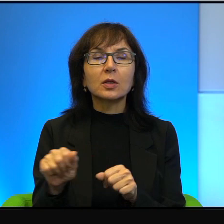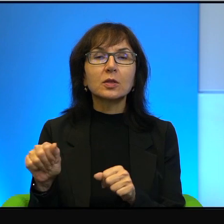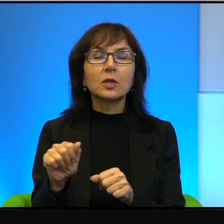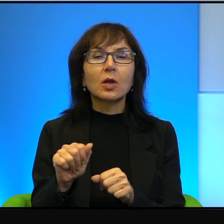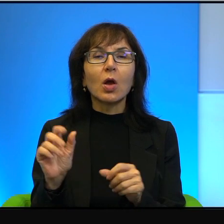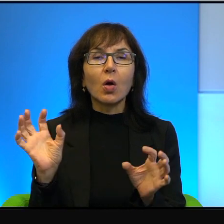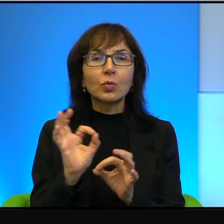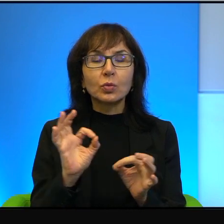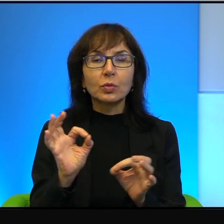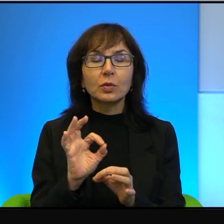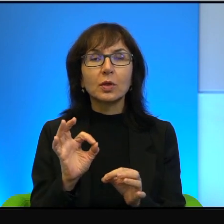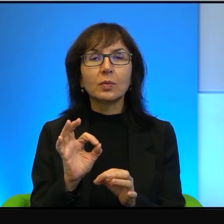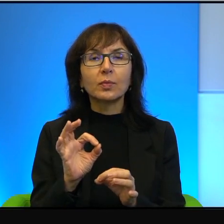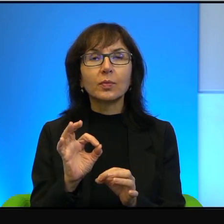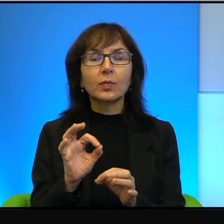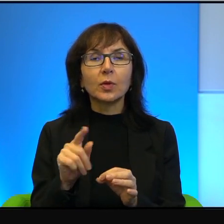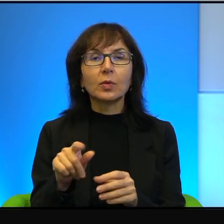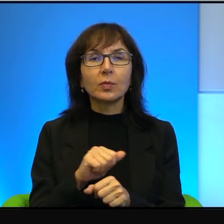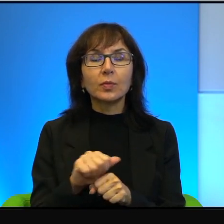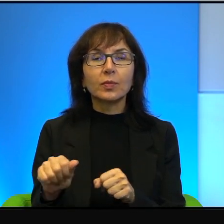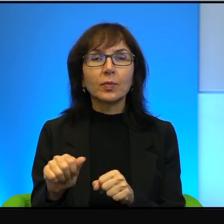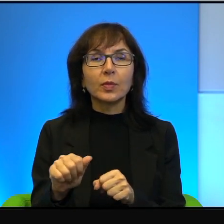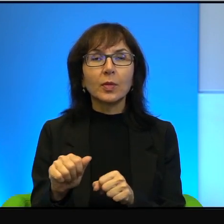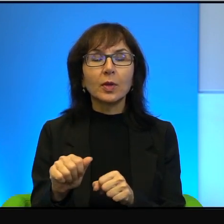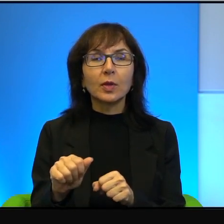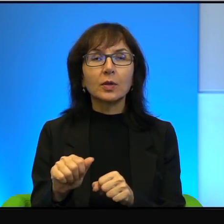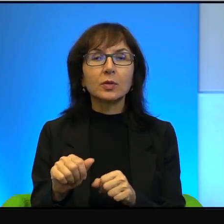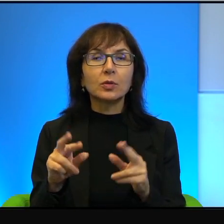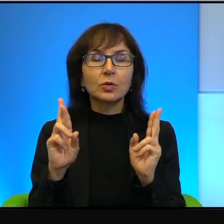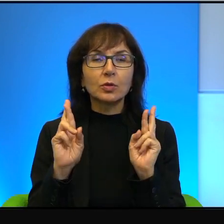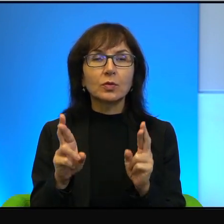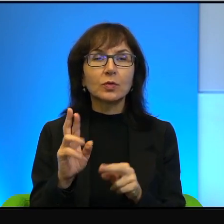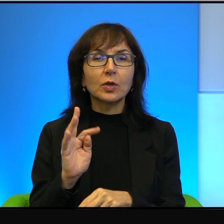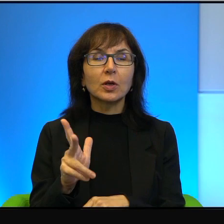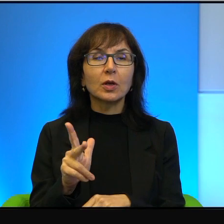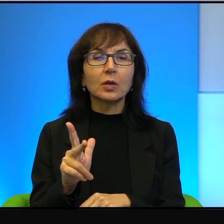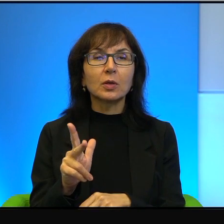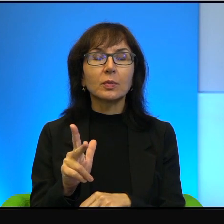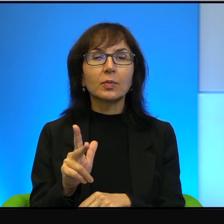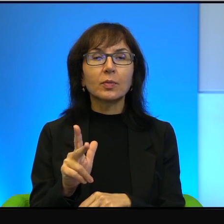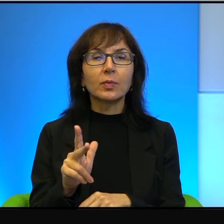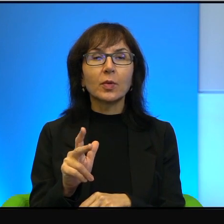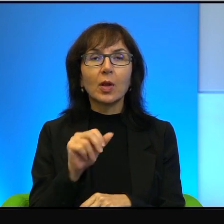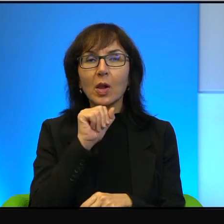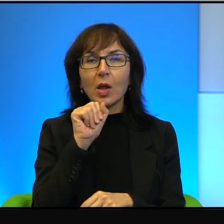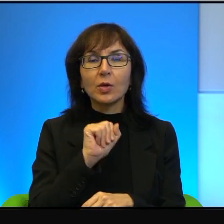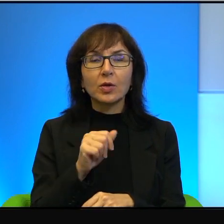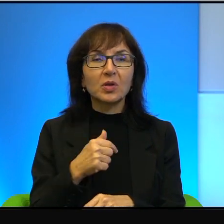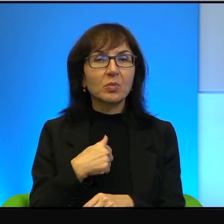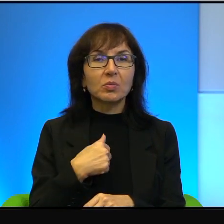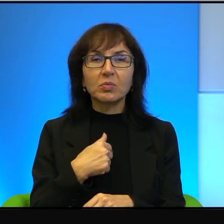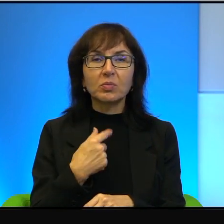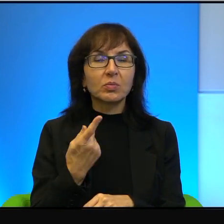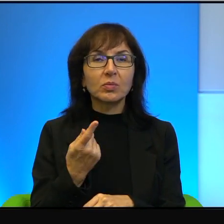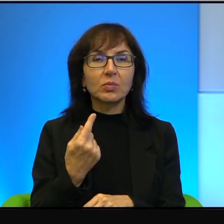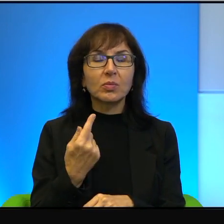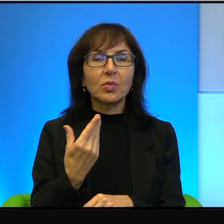I to jest rzeczywiście tak, to ja nigdy bym w życiu nie ośmielił się pomyśleć nawet,